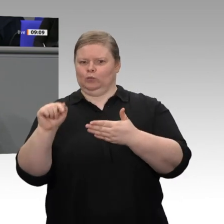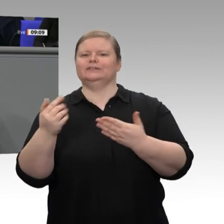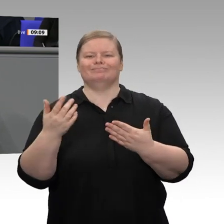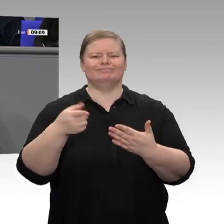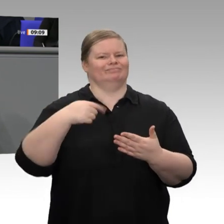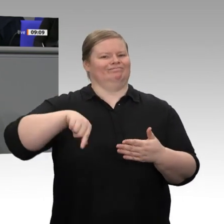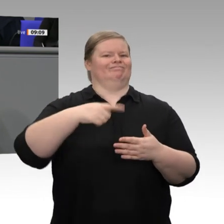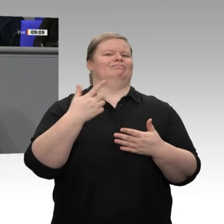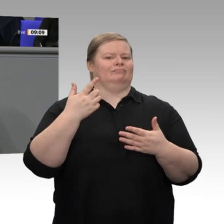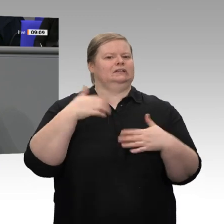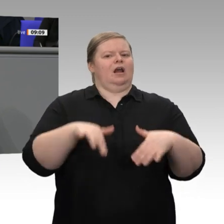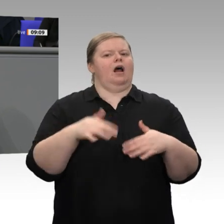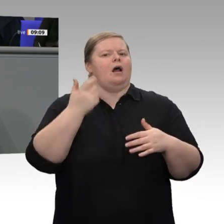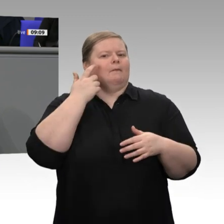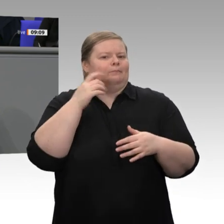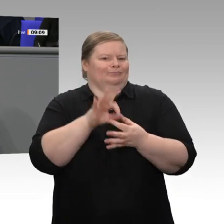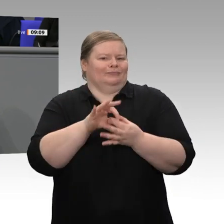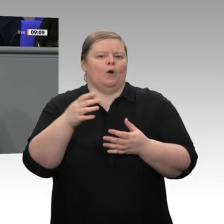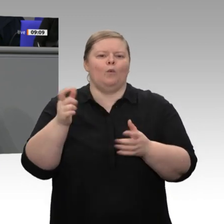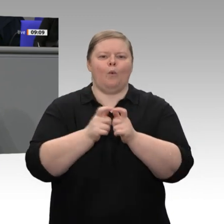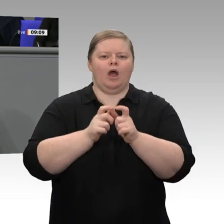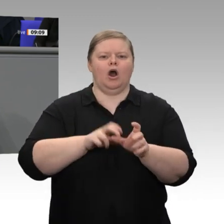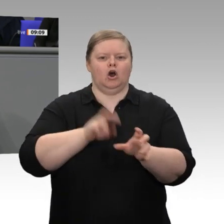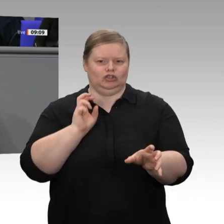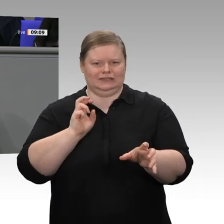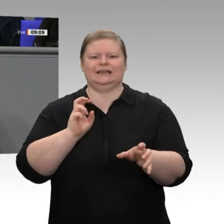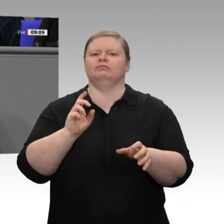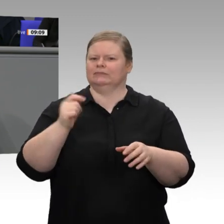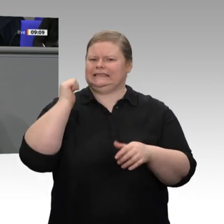haben, ein klares Signal für Klimaschutz gesetzt, aber mit dem parallelen